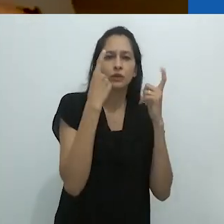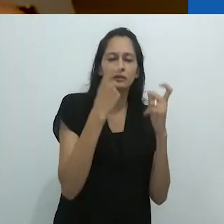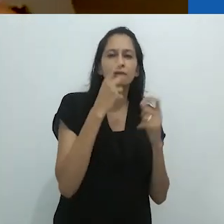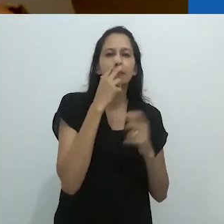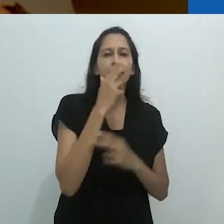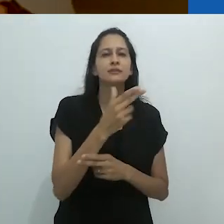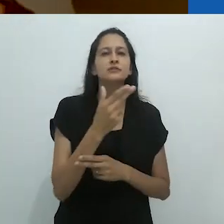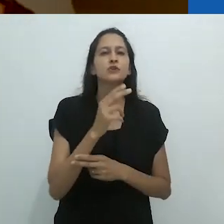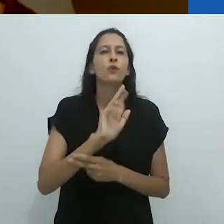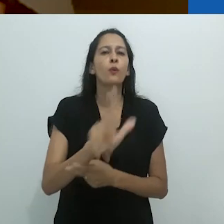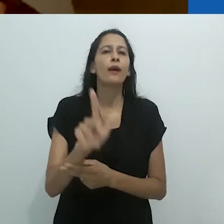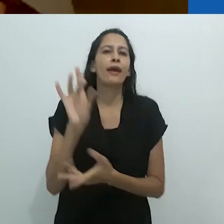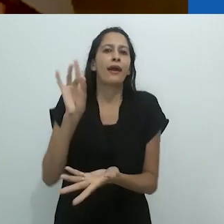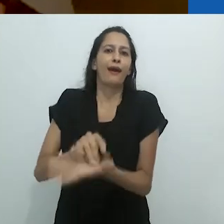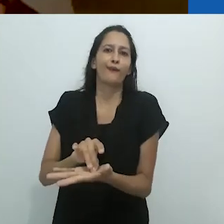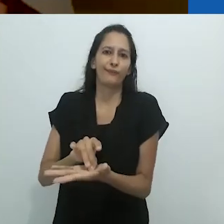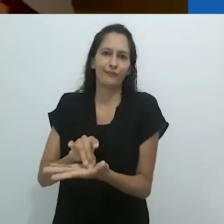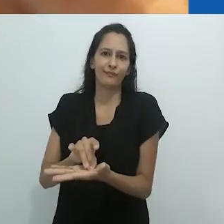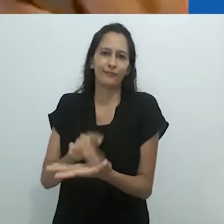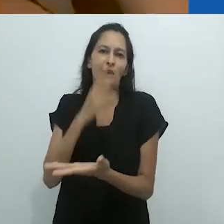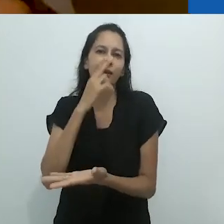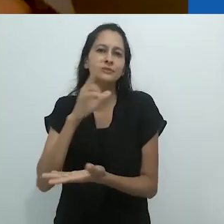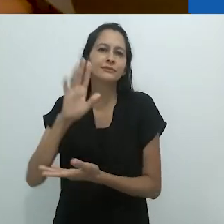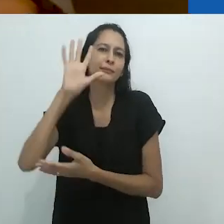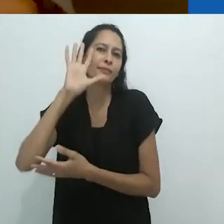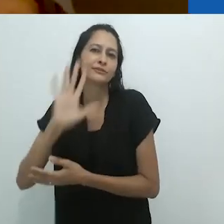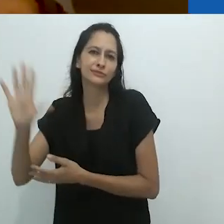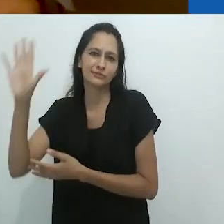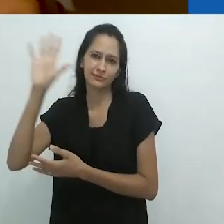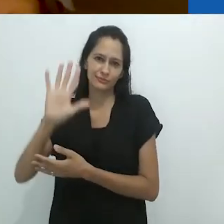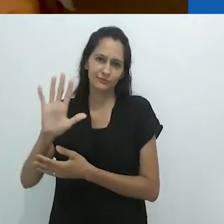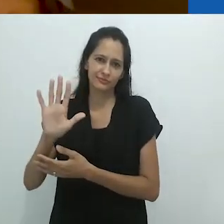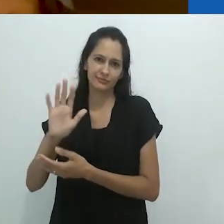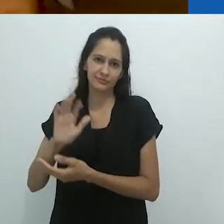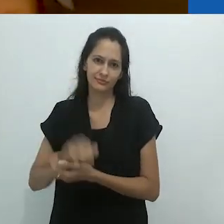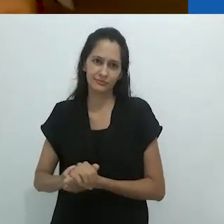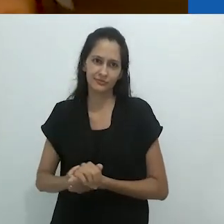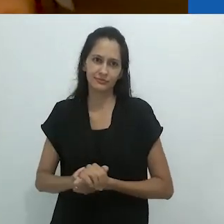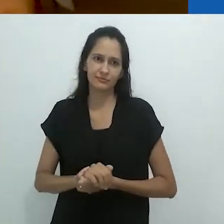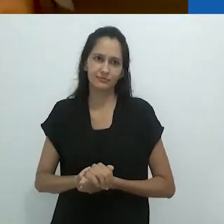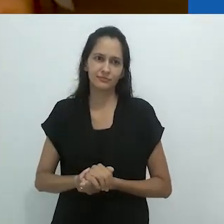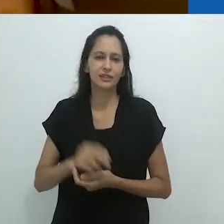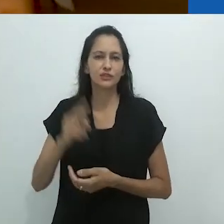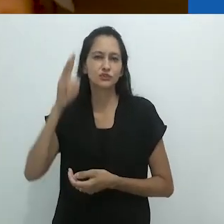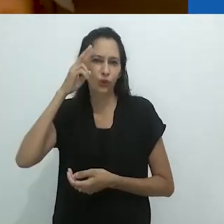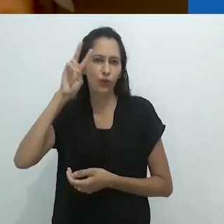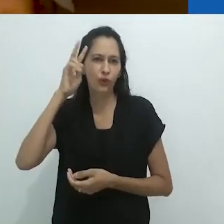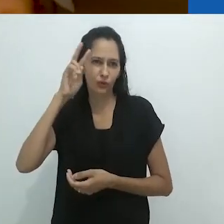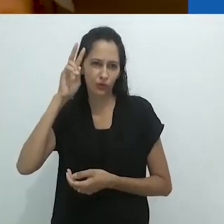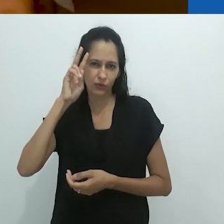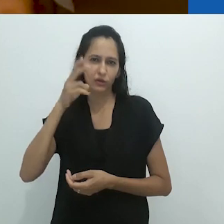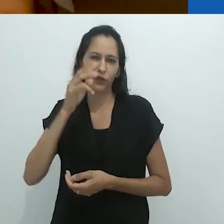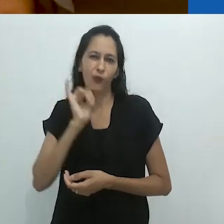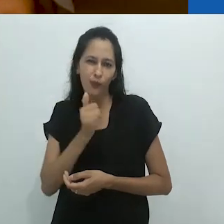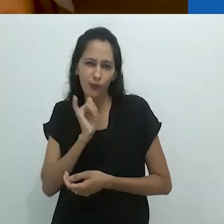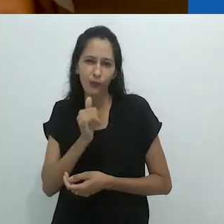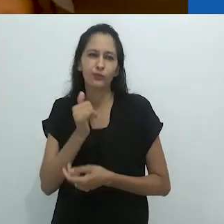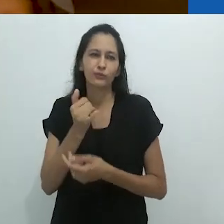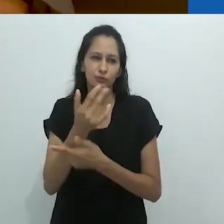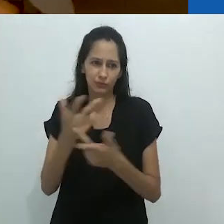é como viver em um conto de fadas. Onde estão os recursos para descrever